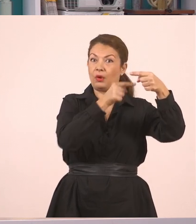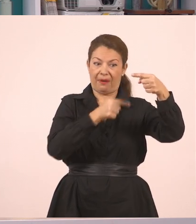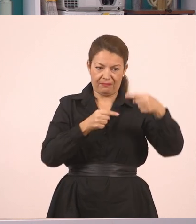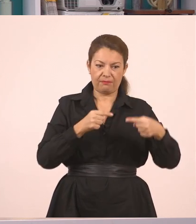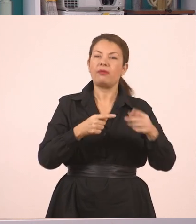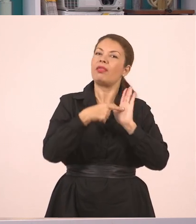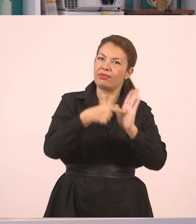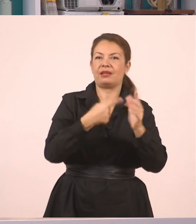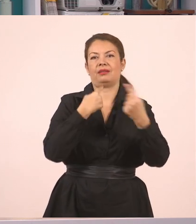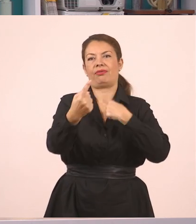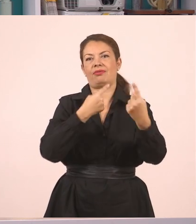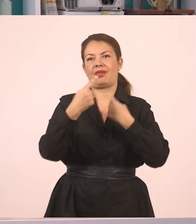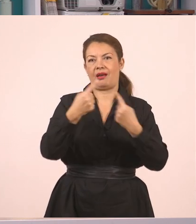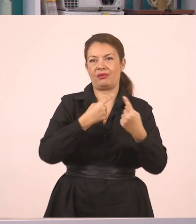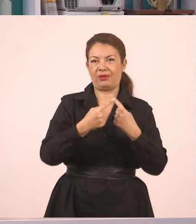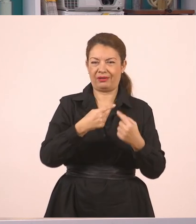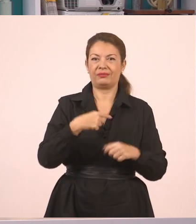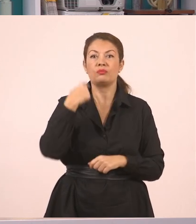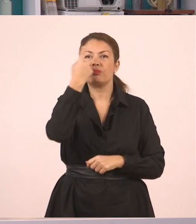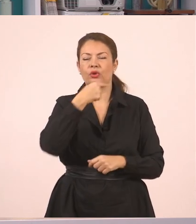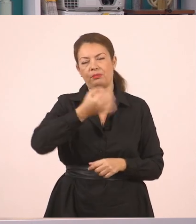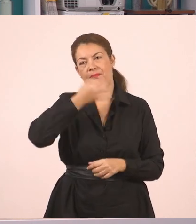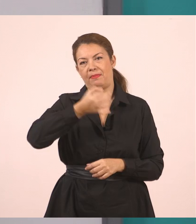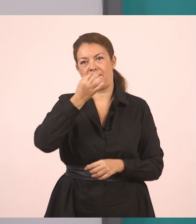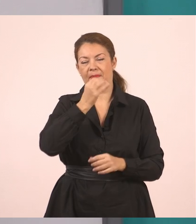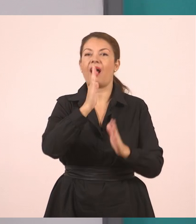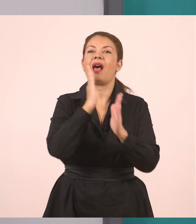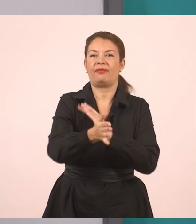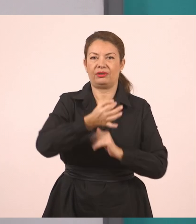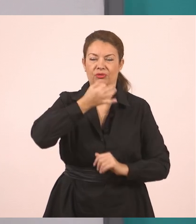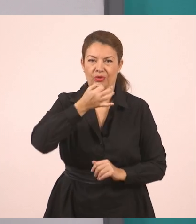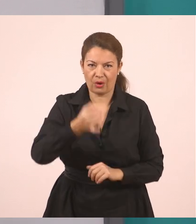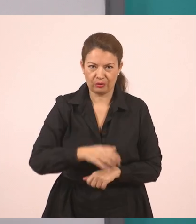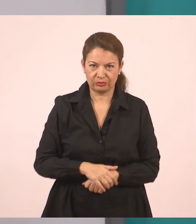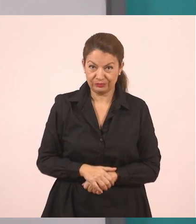ή αλλιώς και η παύλα, η παύλα του διαλόγου, που θα έχετε μάθει. Η παύλα λοιπόν του διαλόγου.